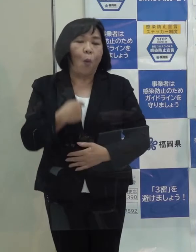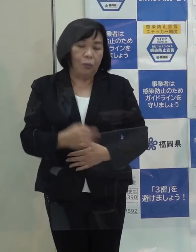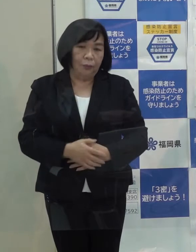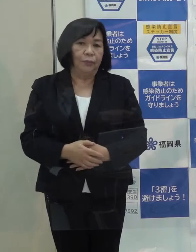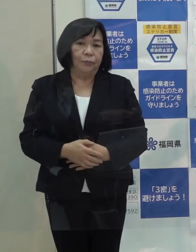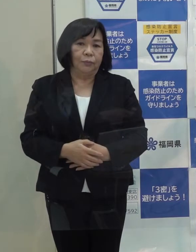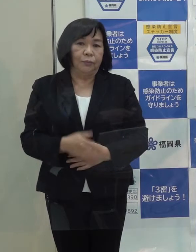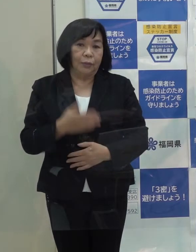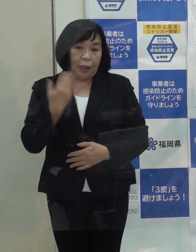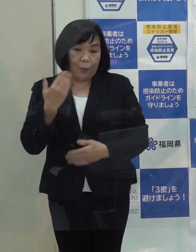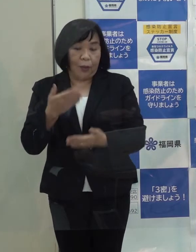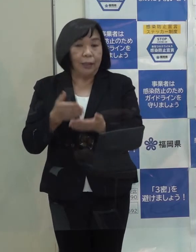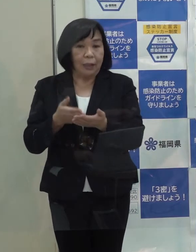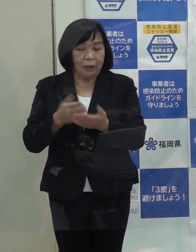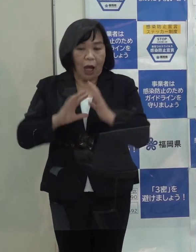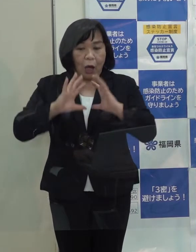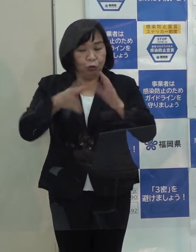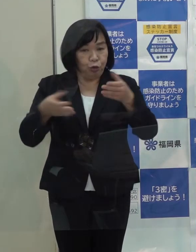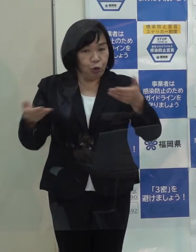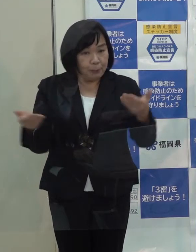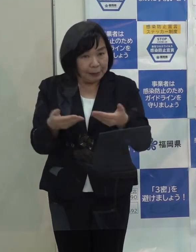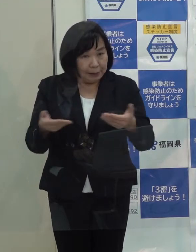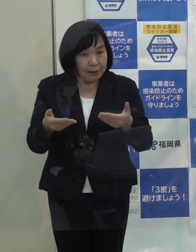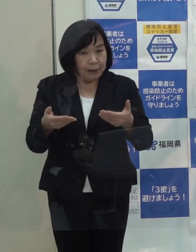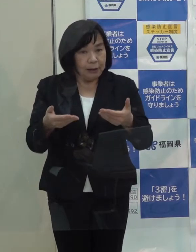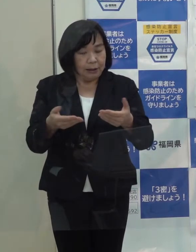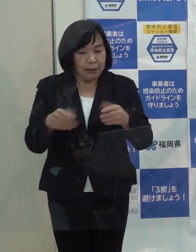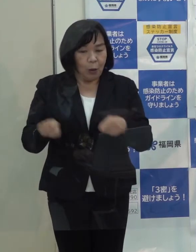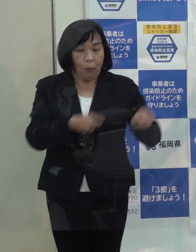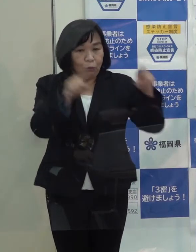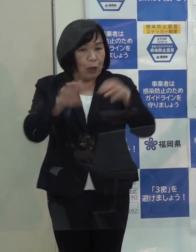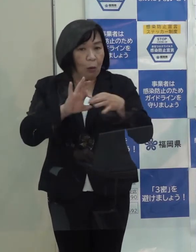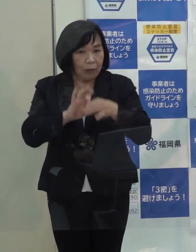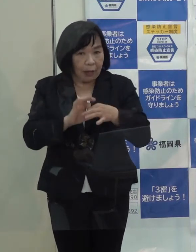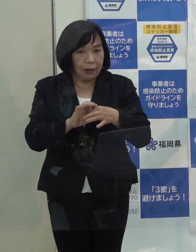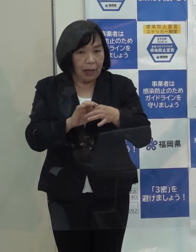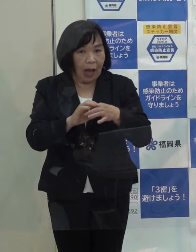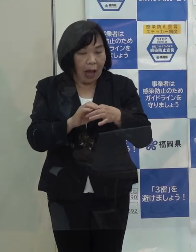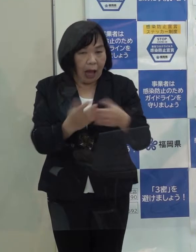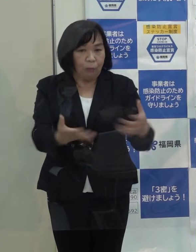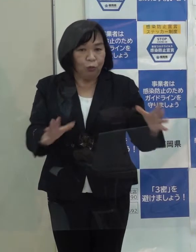先ほど申し上げた宇宙ビジネスやブロックチェーン技術の振興をスタートさせました